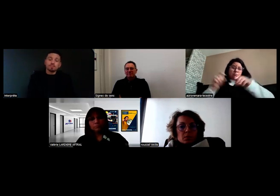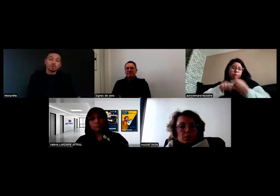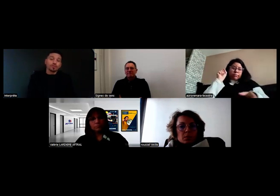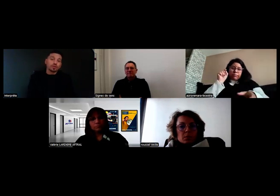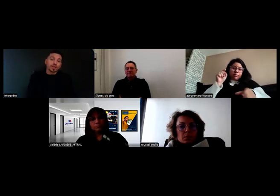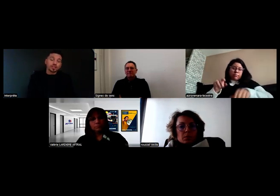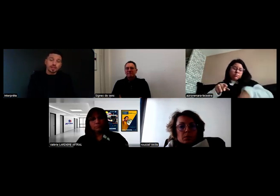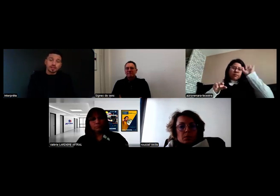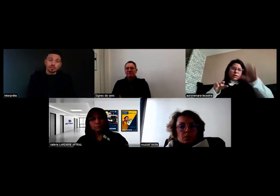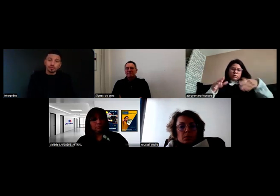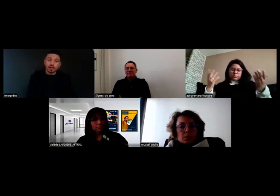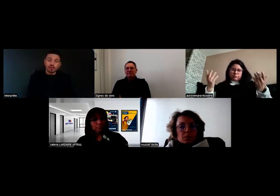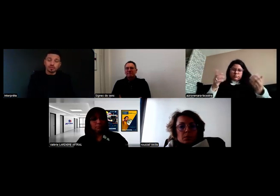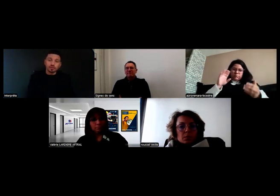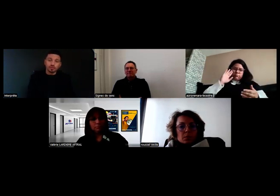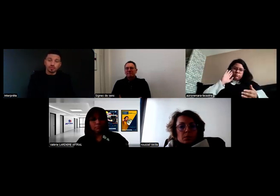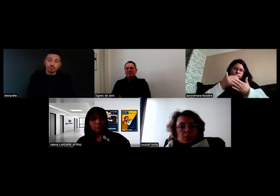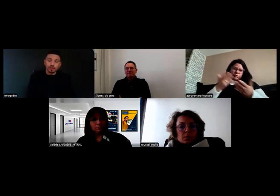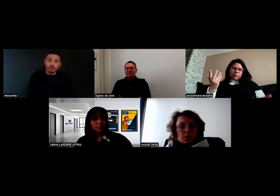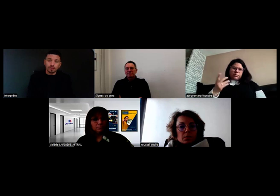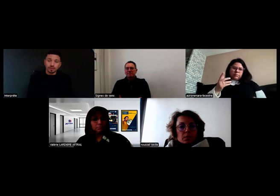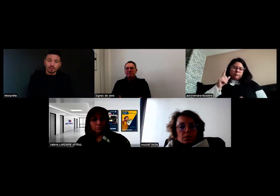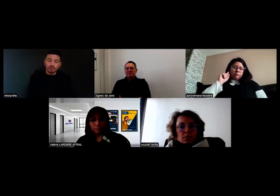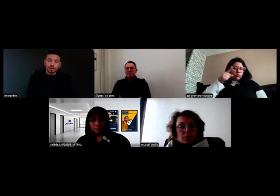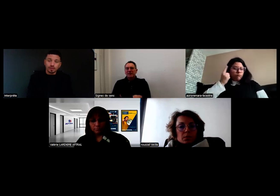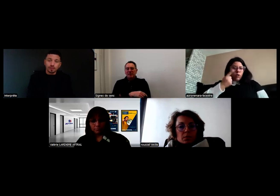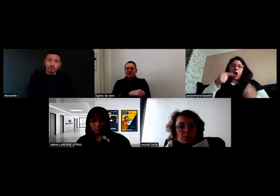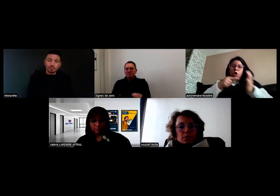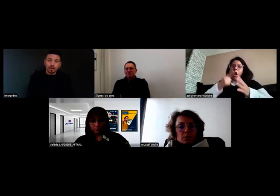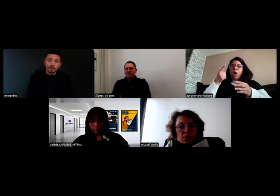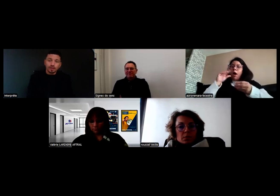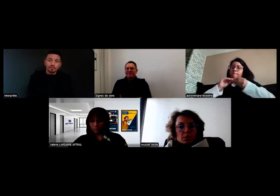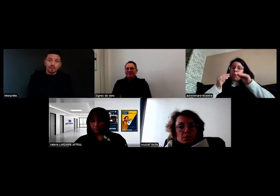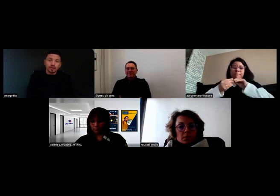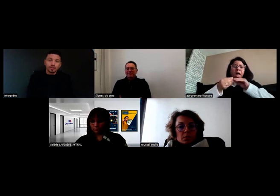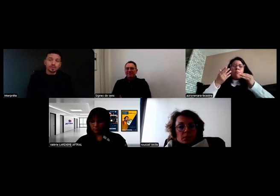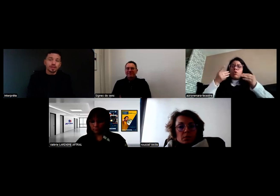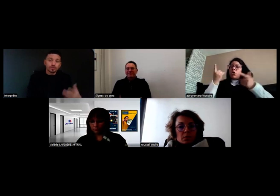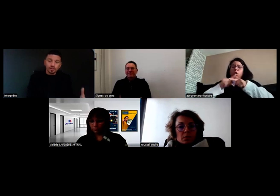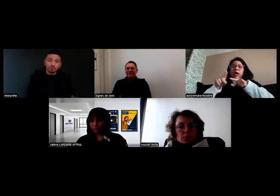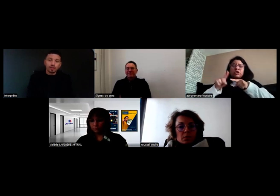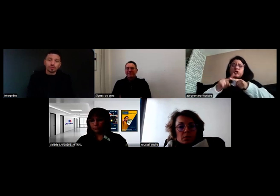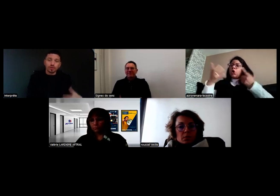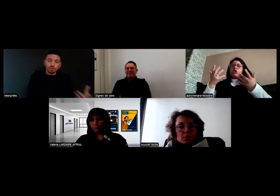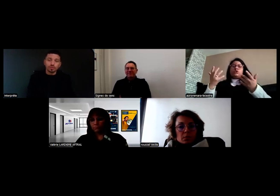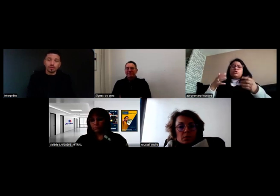parce qu'en fait l'embrayage était cassé. En tout cas quand il y a un souci sur la route,